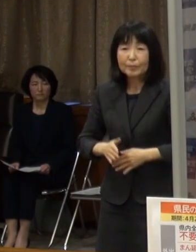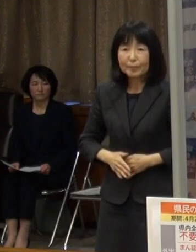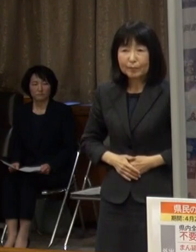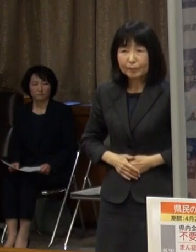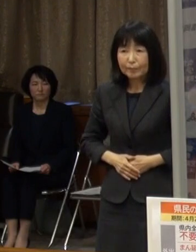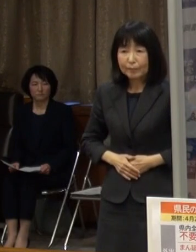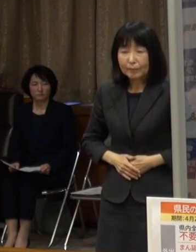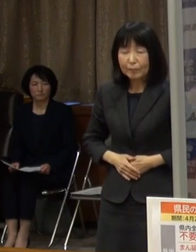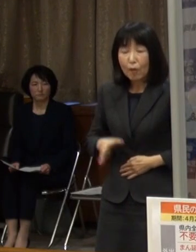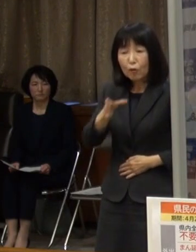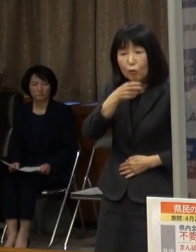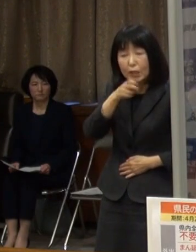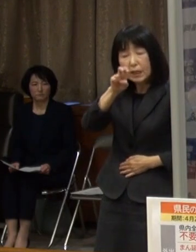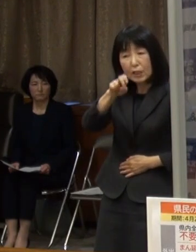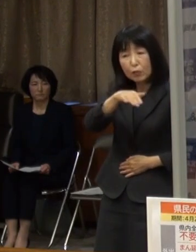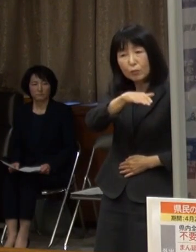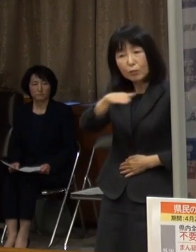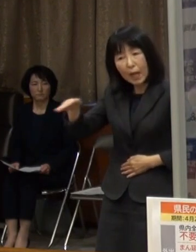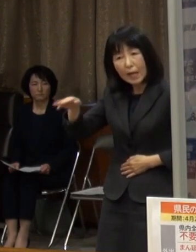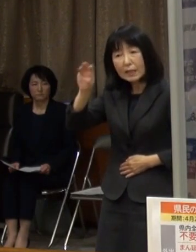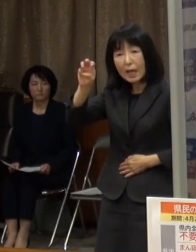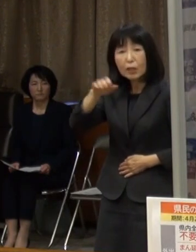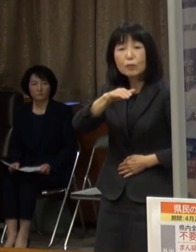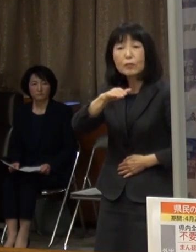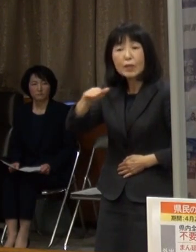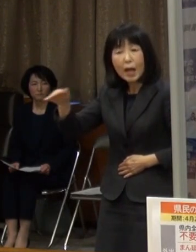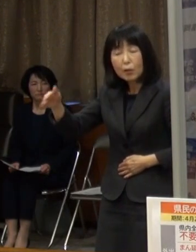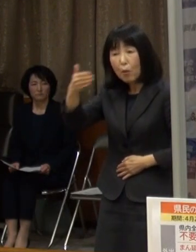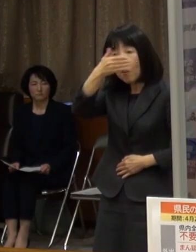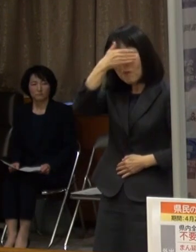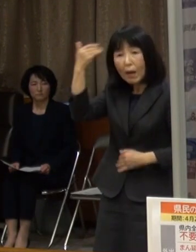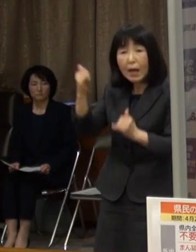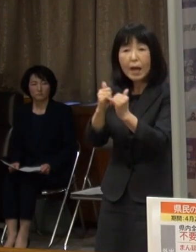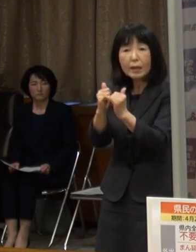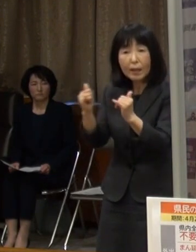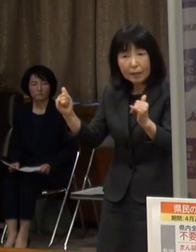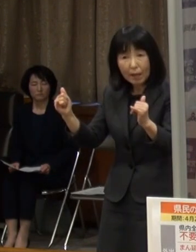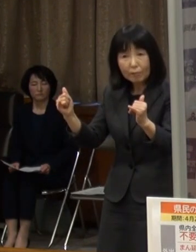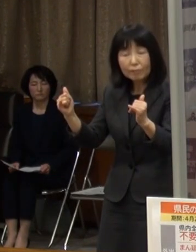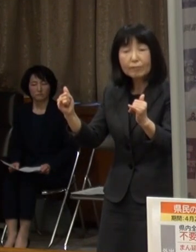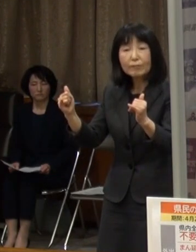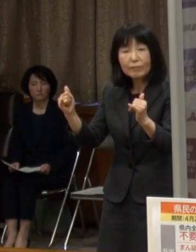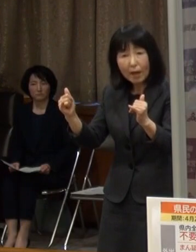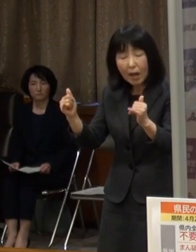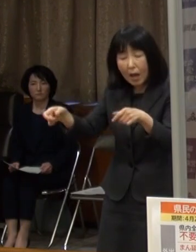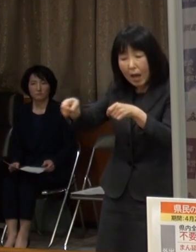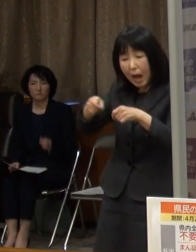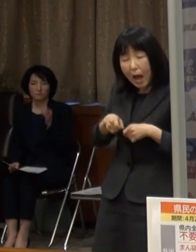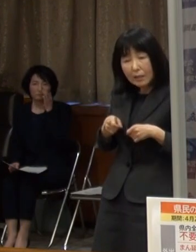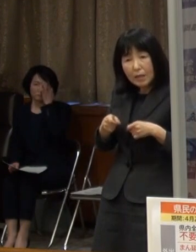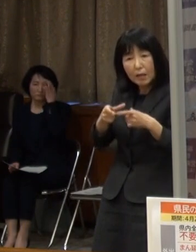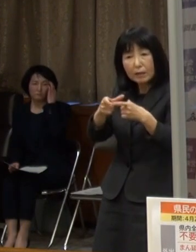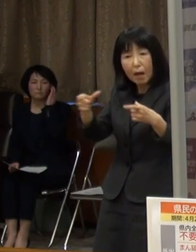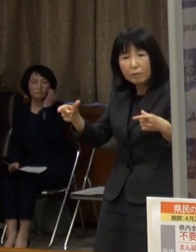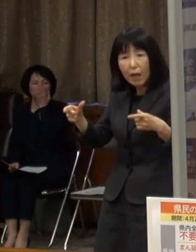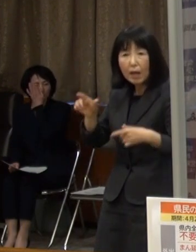２０代から３０代の若年層においても 感染拡大がみられています